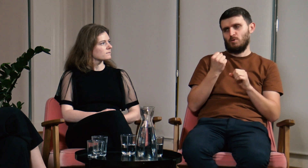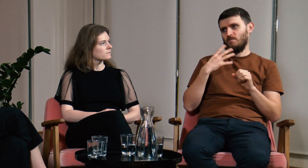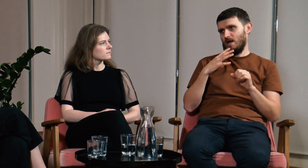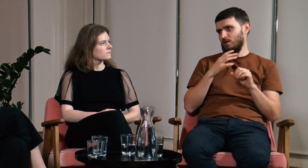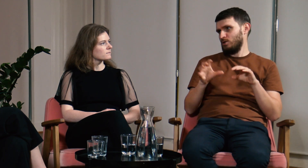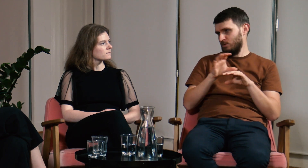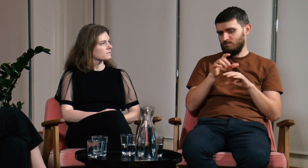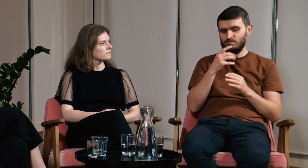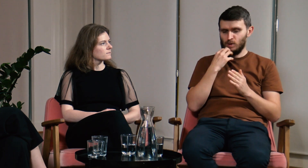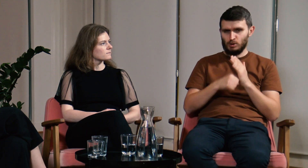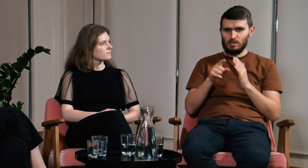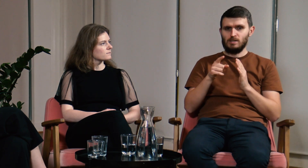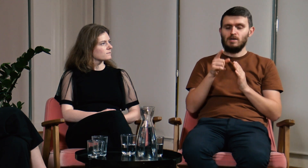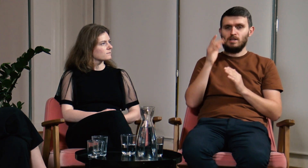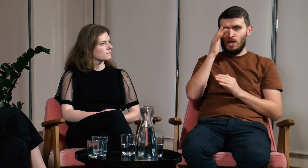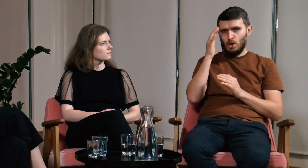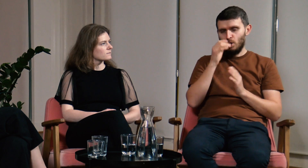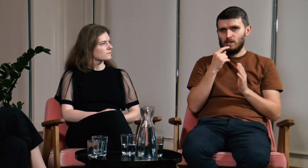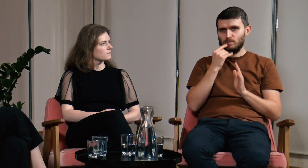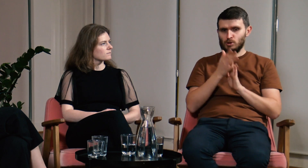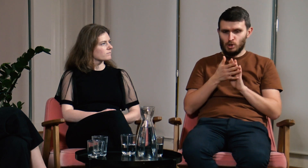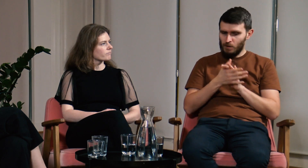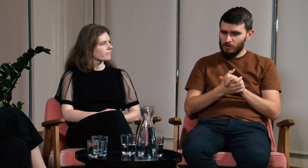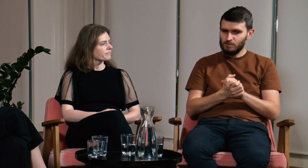tę wiedzę teorią na temat języka migowego.